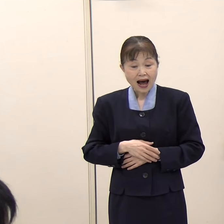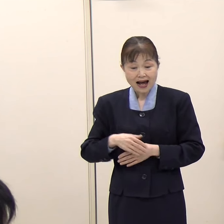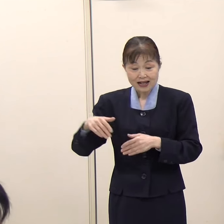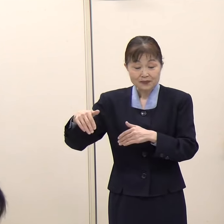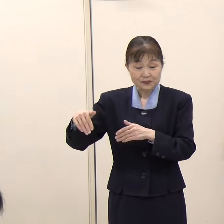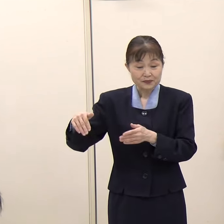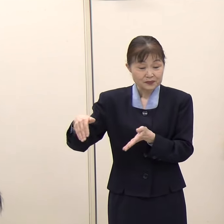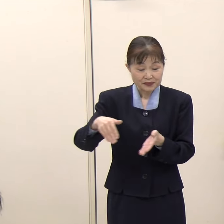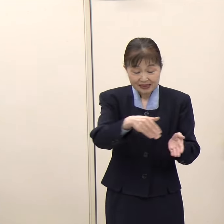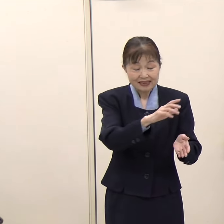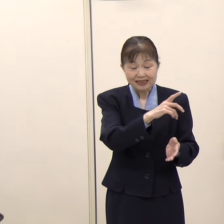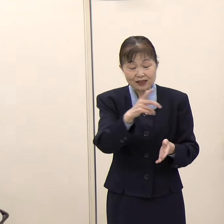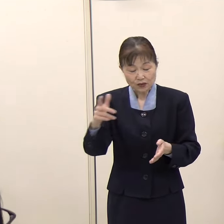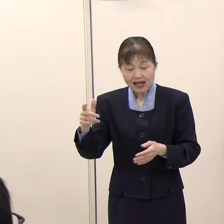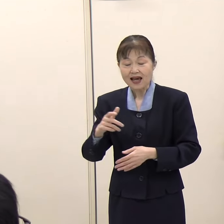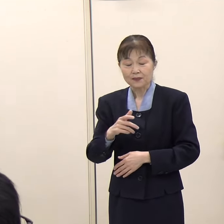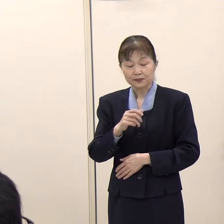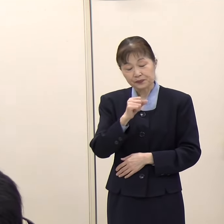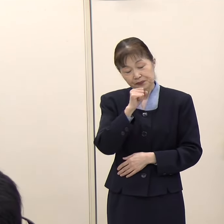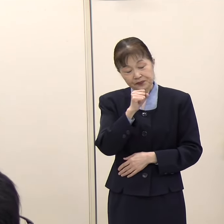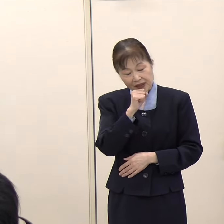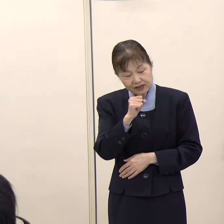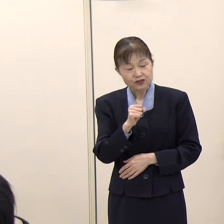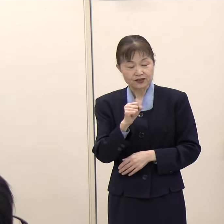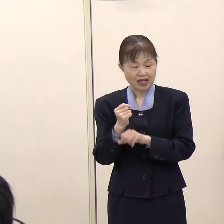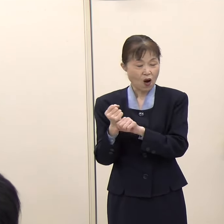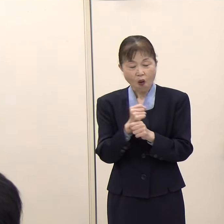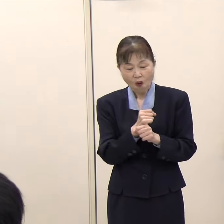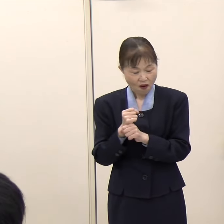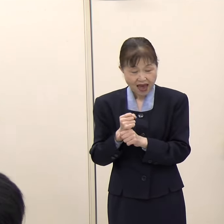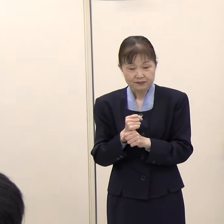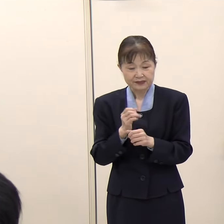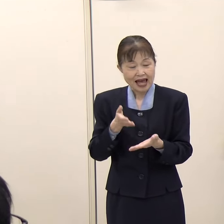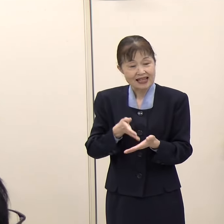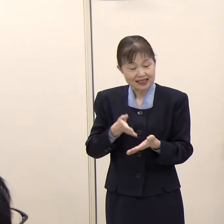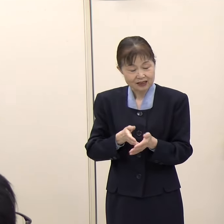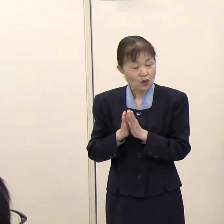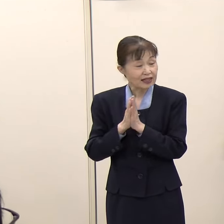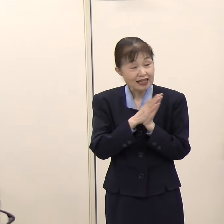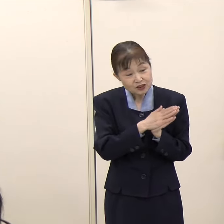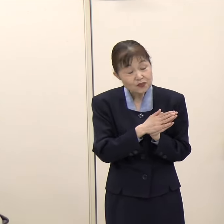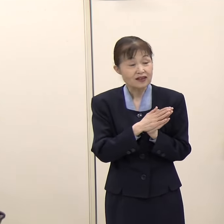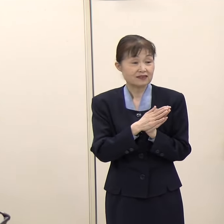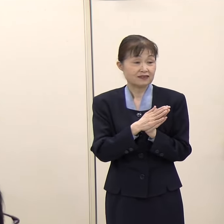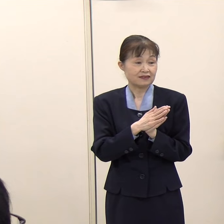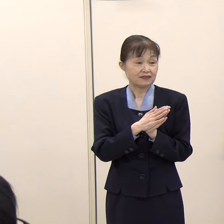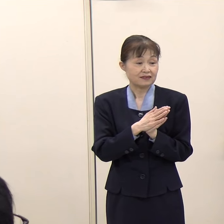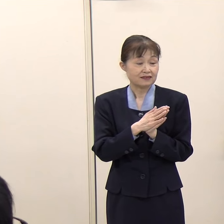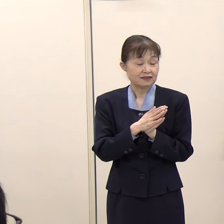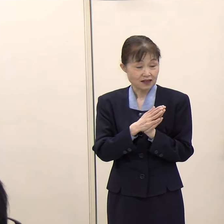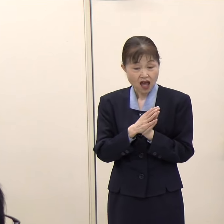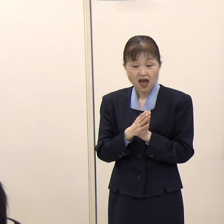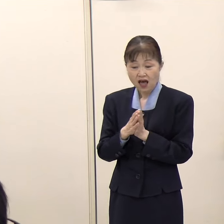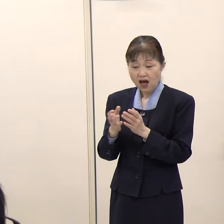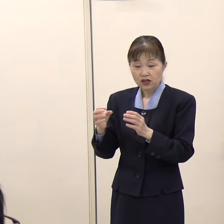マイクを握ってくださいという要請があれば、知事はマイクを握るおつもりがあるということですか。